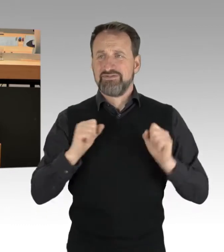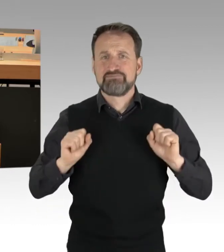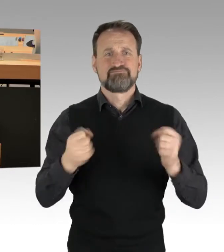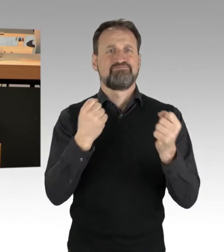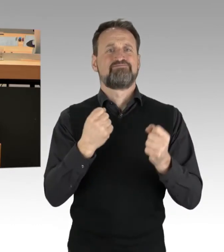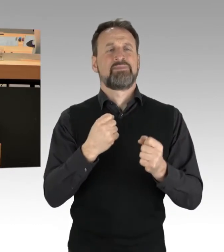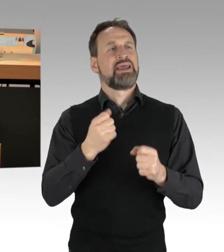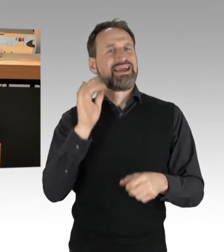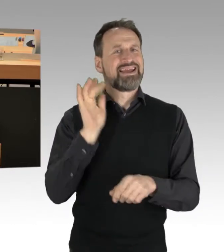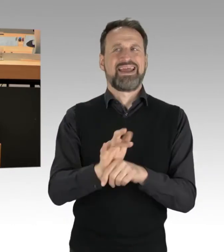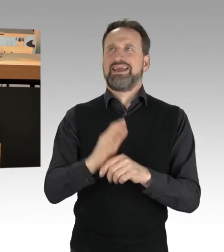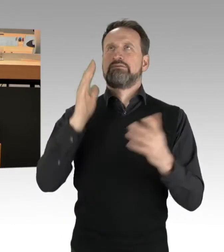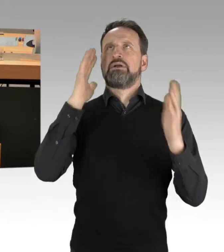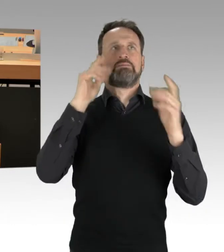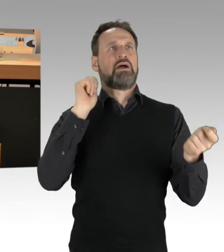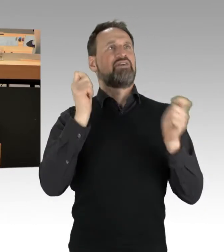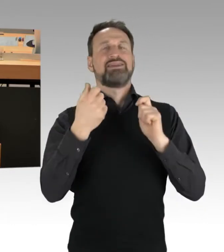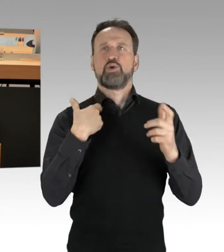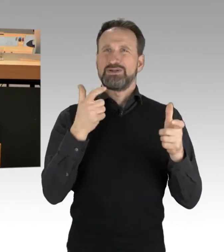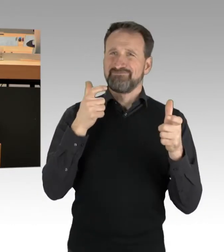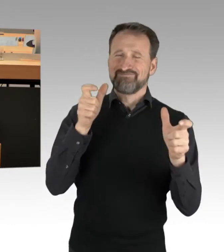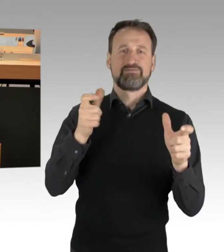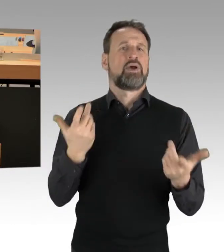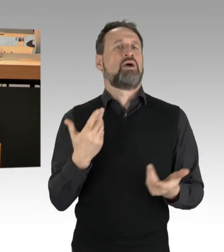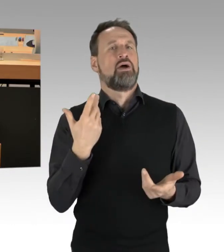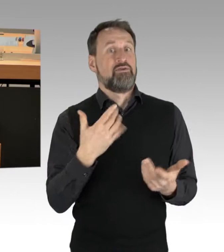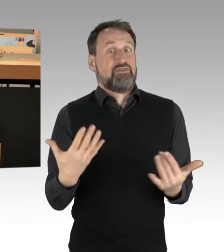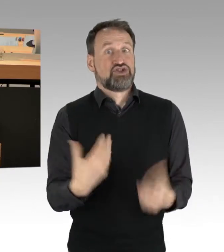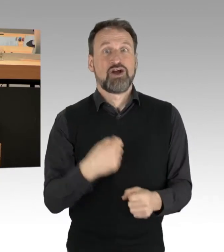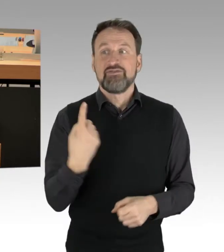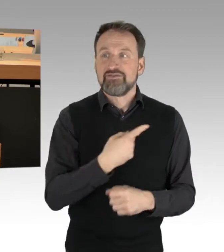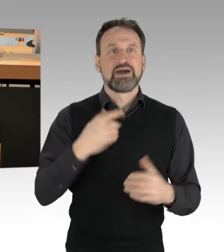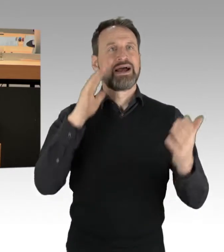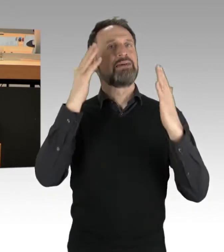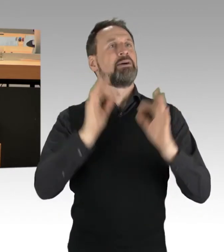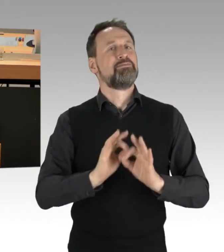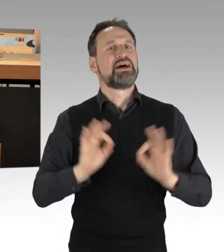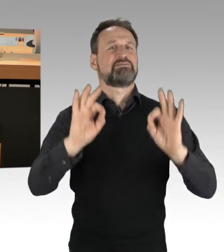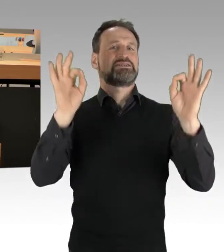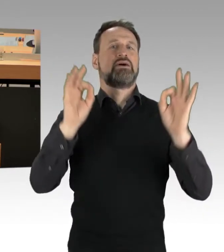Was können wir gemeinsam für ein besseres Klima tun, für Nachhaltigkeit? Da hat sich dieser Senat,